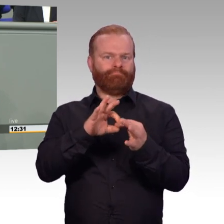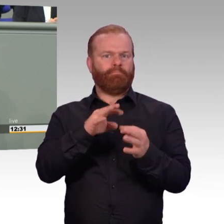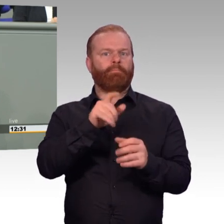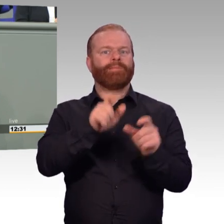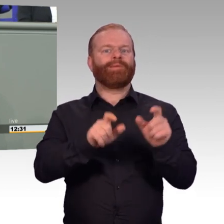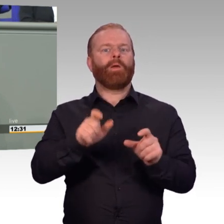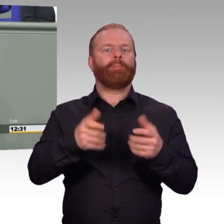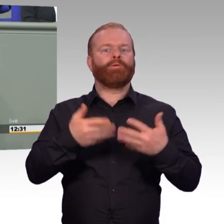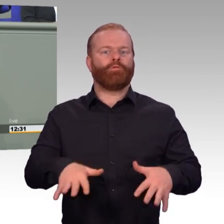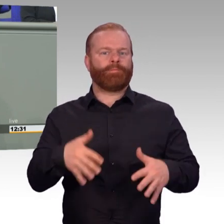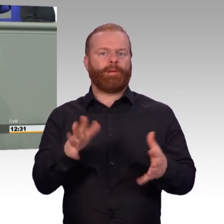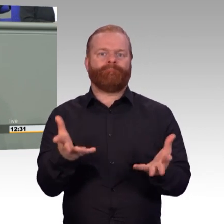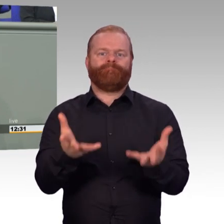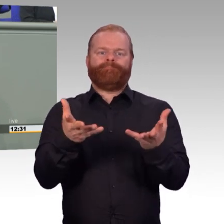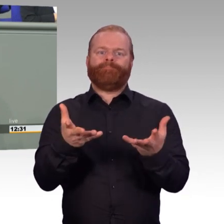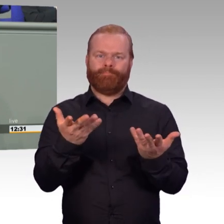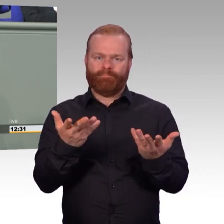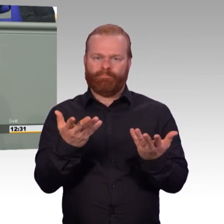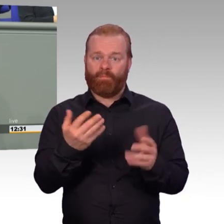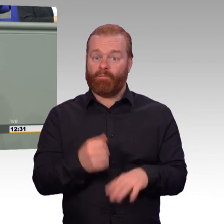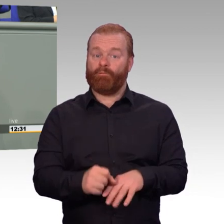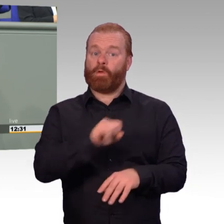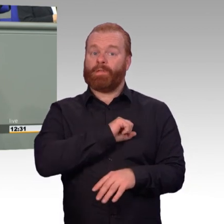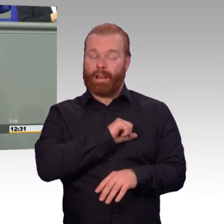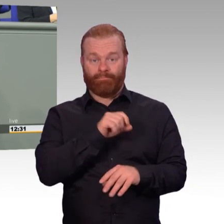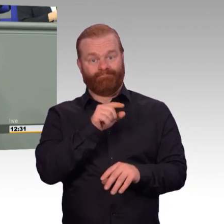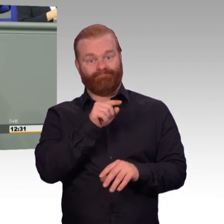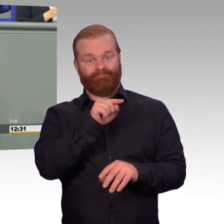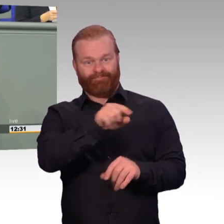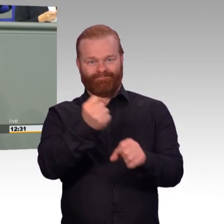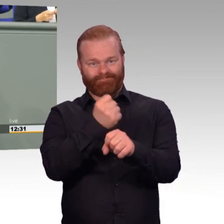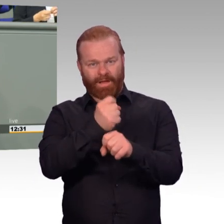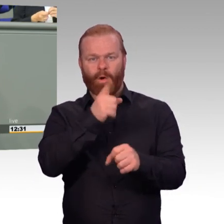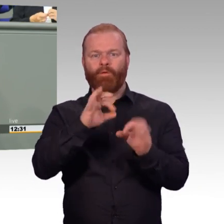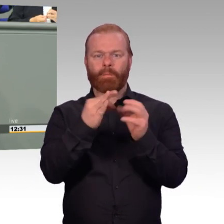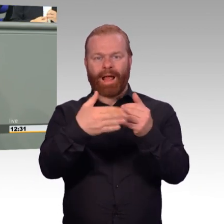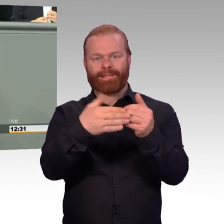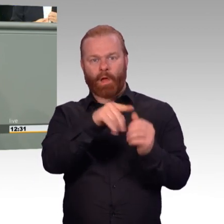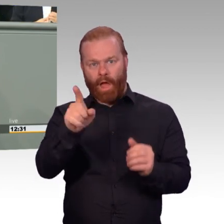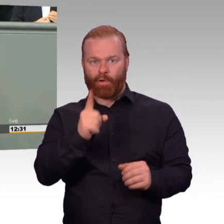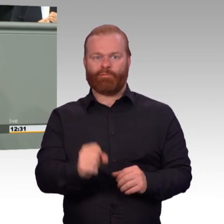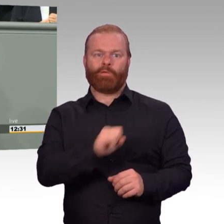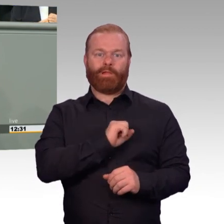Der Arbeitsmarkt ist ein Feld, in dem unsere Streitkräfte zu oft gegenüber der Wirtschaft das Nachsehen haben.